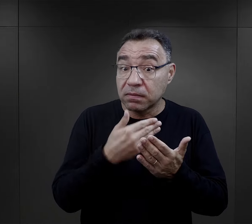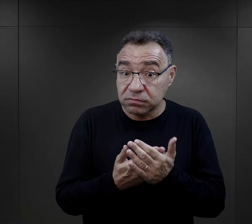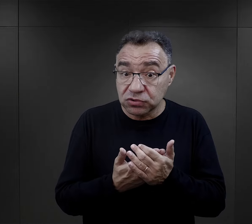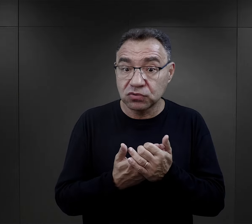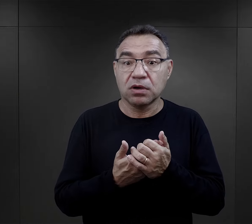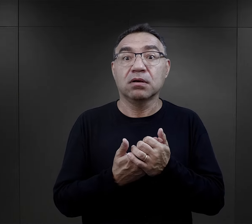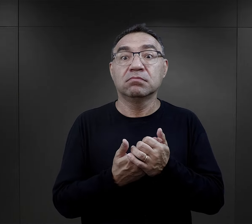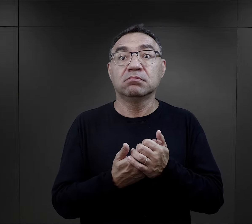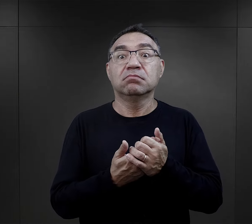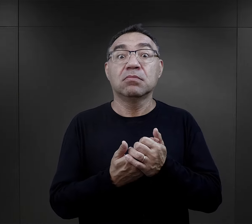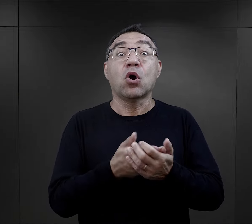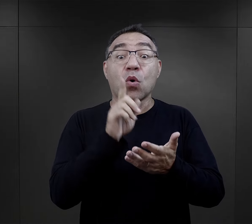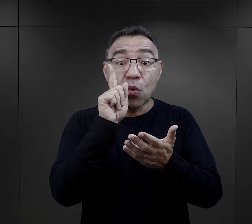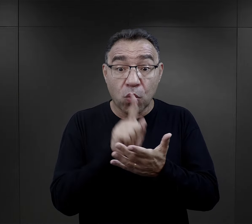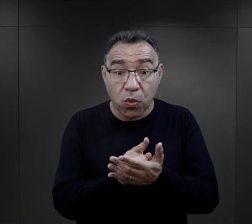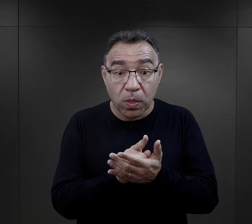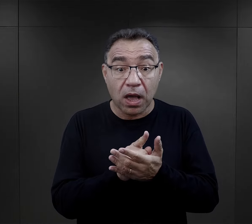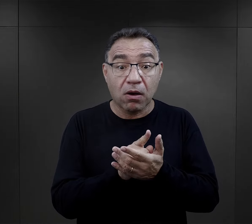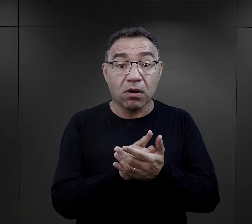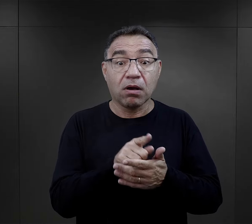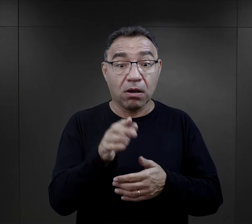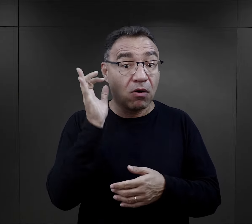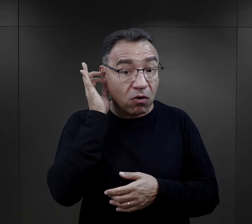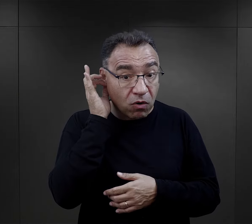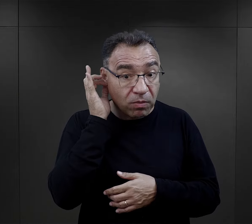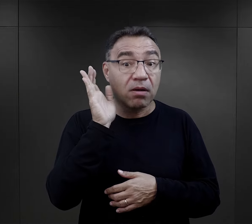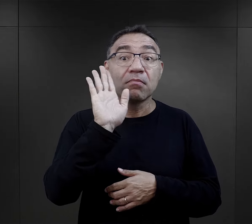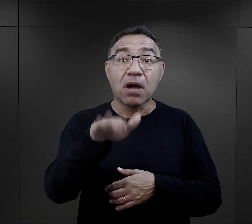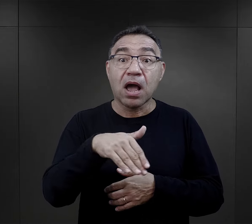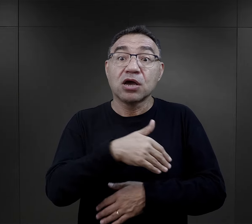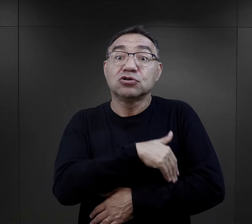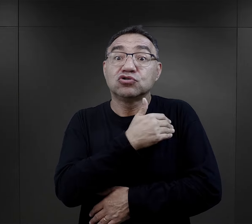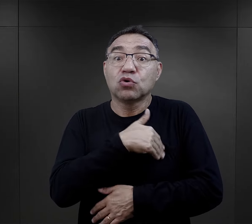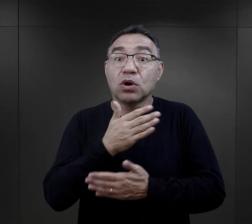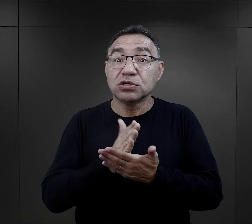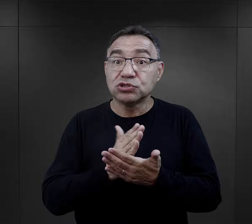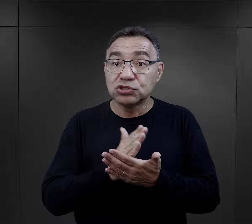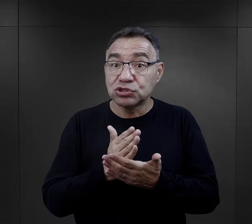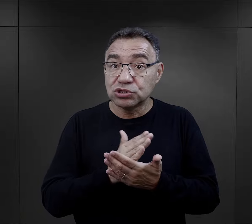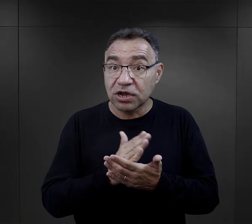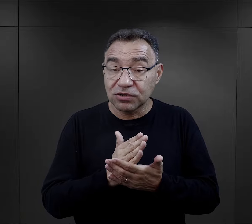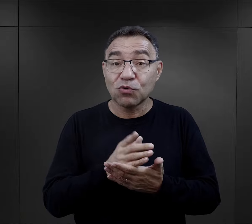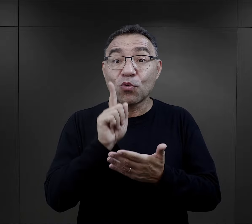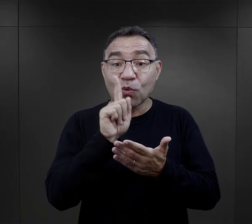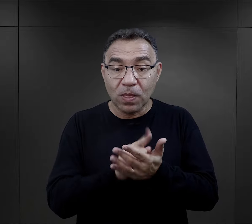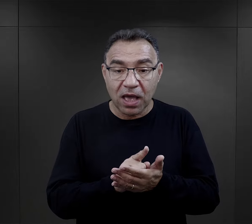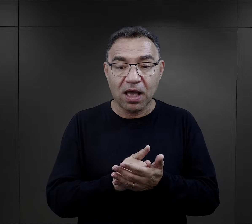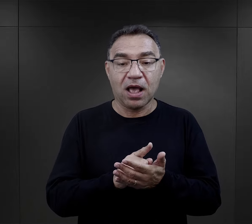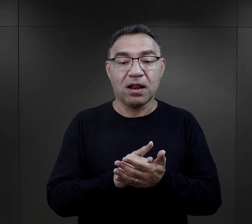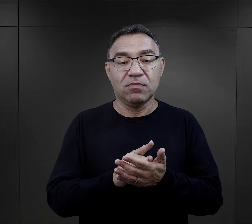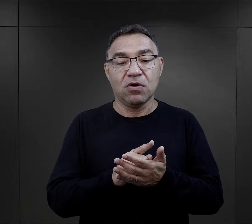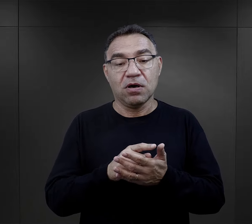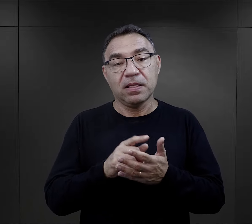Więc jeżeli faktycznie tak się złożyło, że więźniarka miała skończoną szkołę średnią